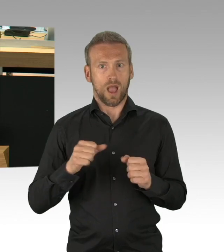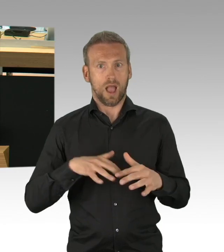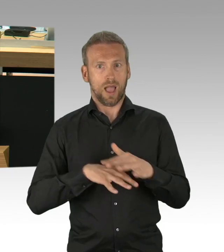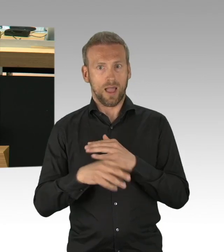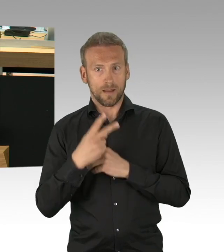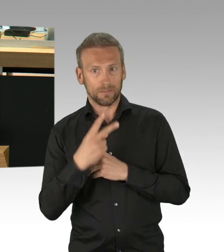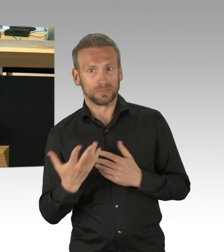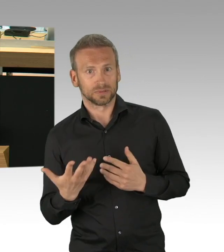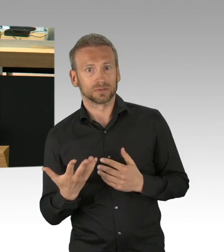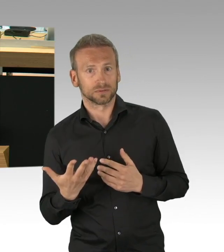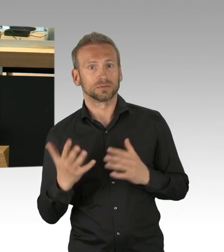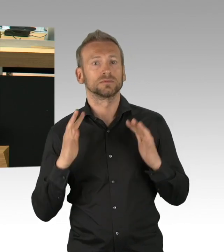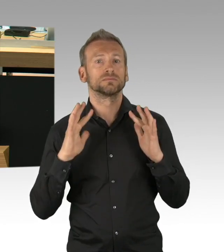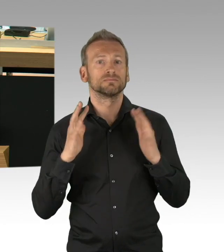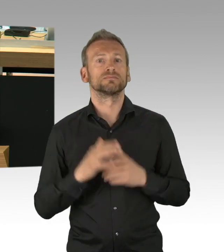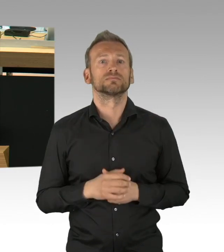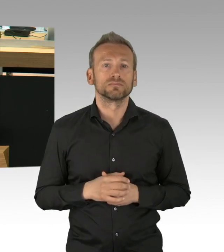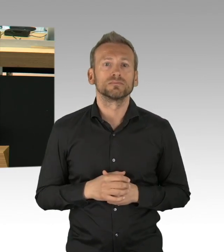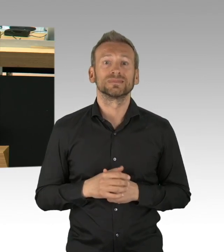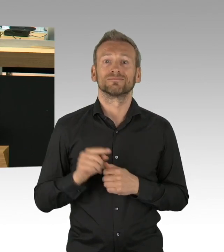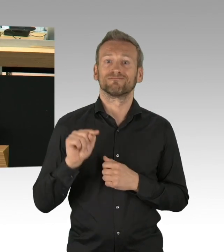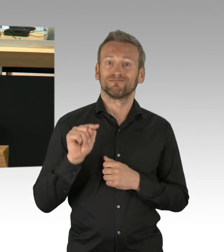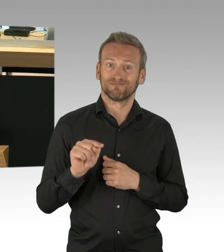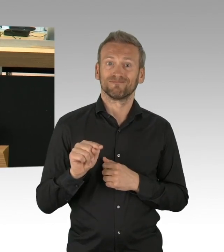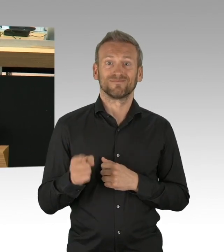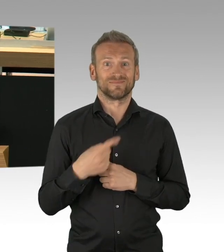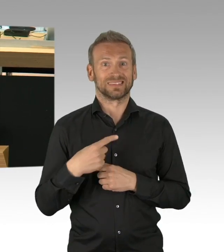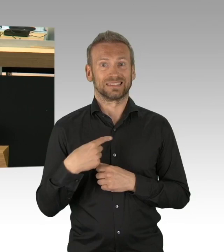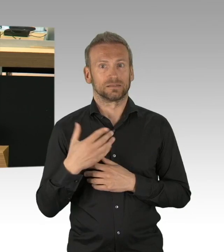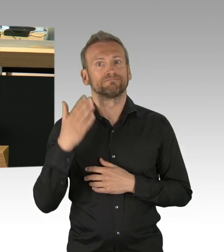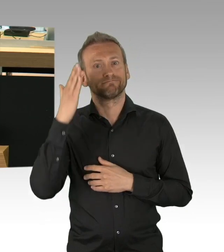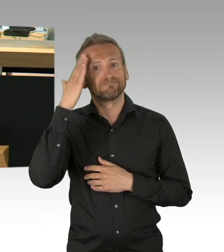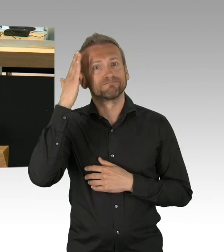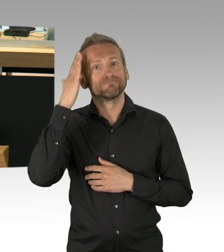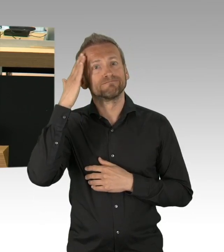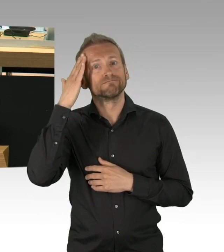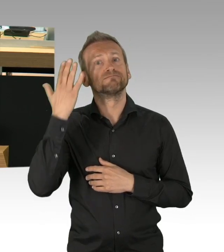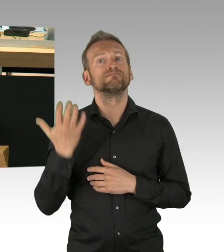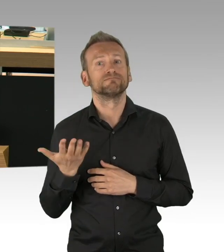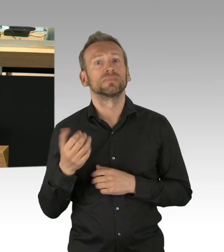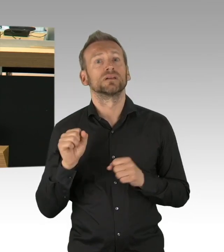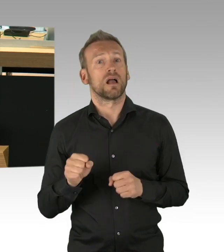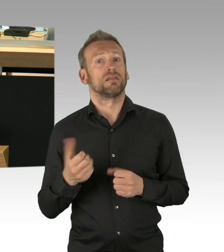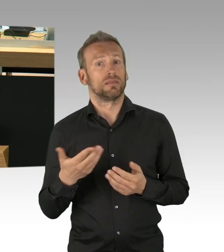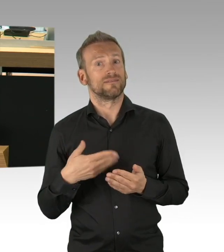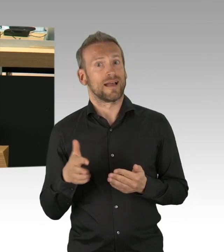Es gibt keine Konzerte, keinen Sport, keine Feste, keine Messen, wir zerstören unsere Wirtschaft, unsere Kultur und unsere Gesellschaft.